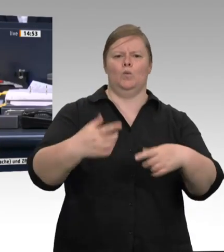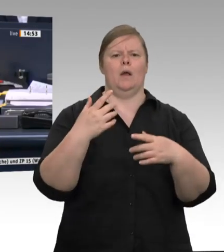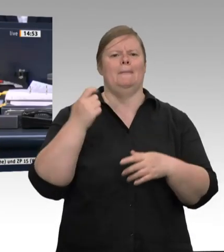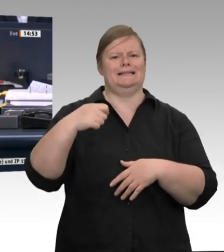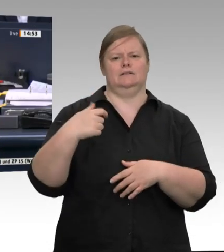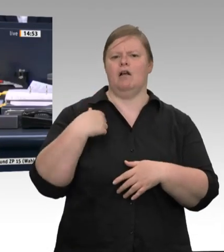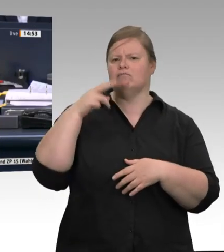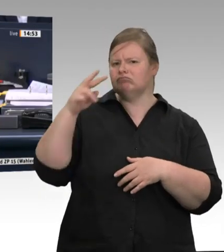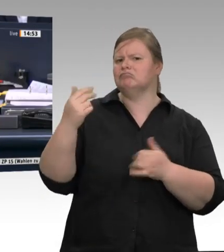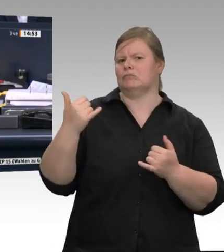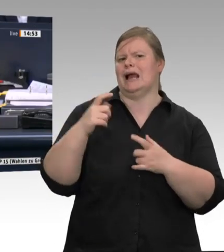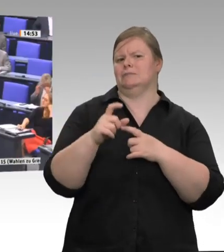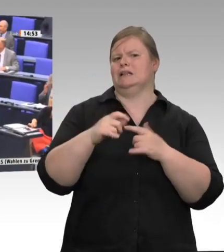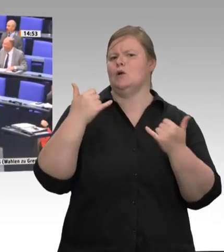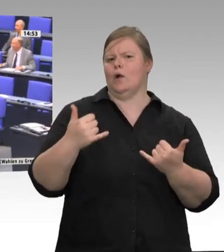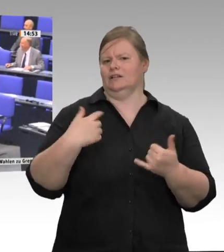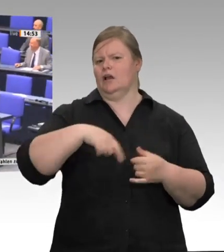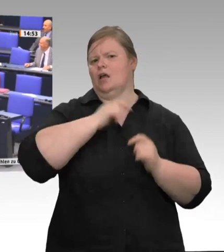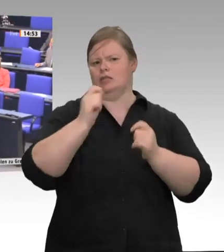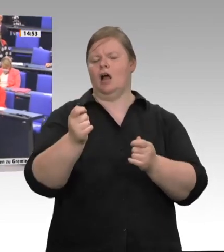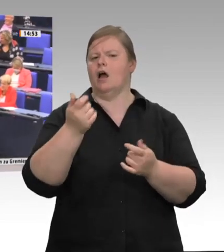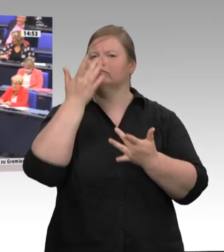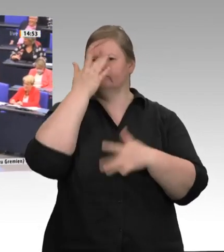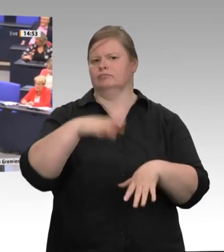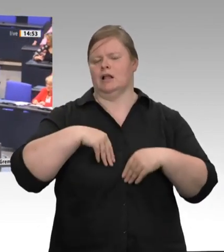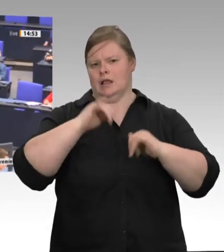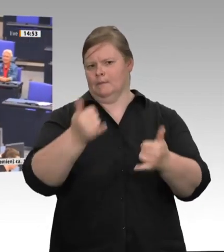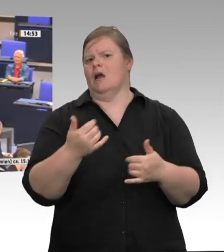Das Wort hat der Kollege Friedrich Ostendorff für die Fraktion Bündnis 90/Die Grünen.